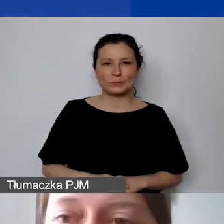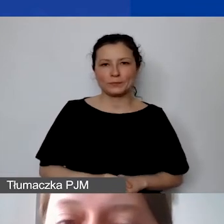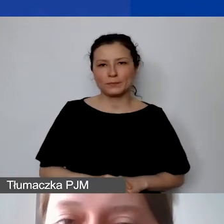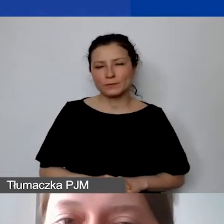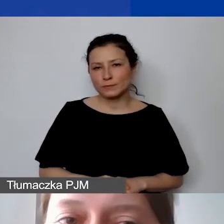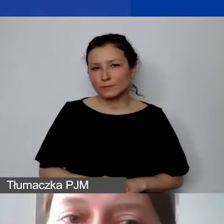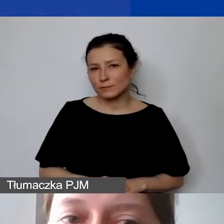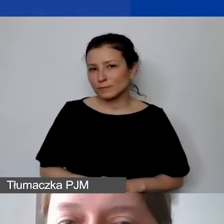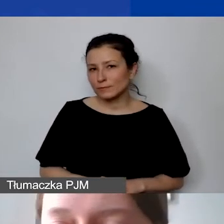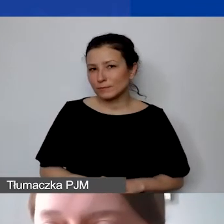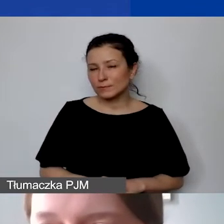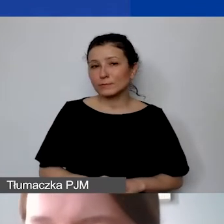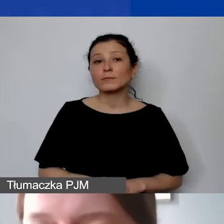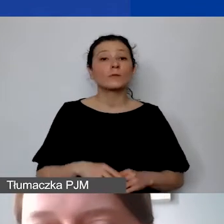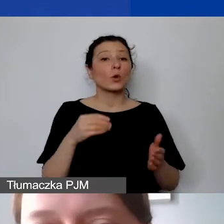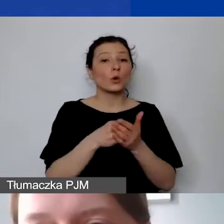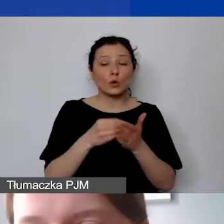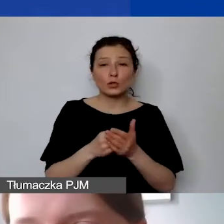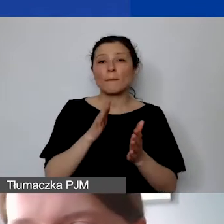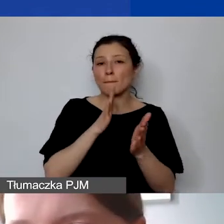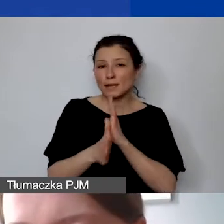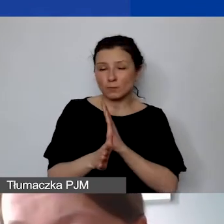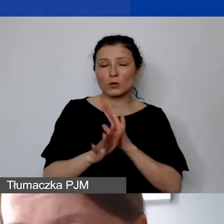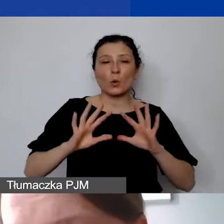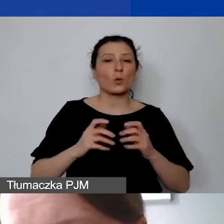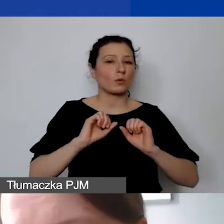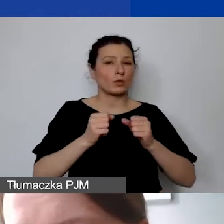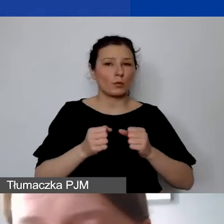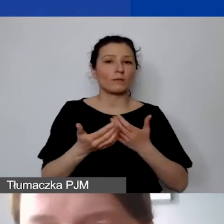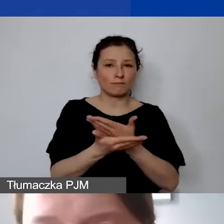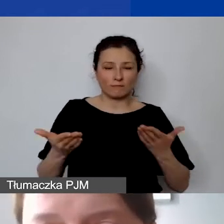W ramach kosztów bezpośrednich, czyli w ramach działań, które państwo zdefiniują w projekcie,